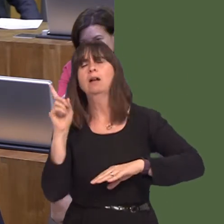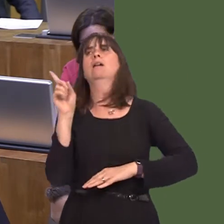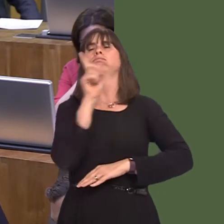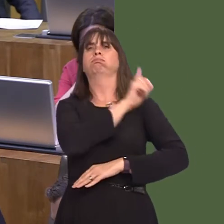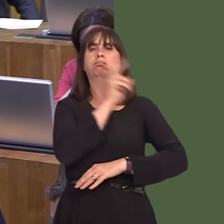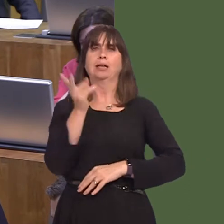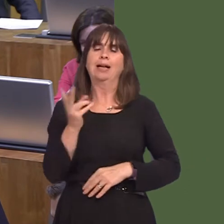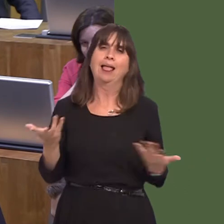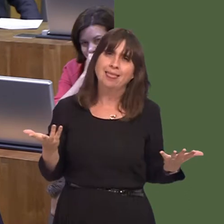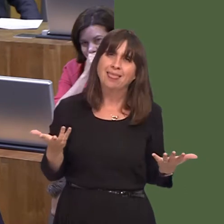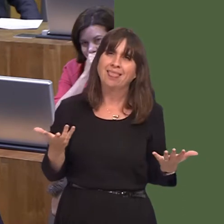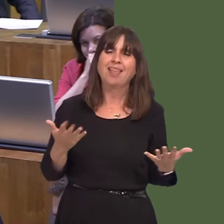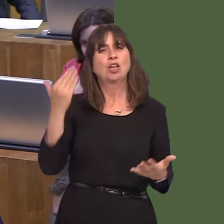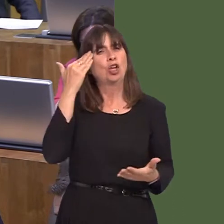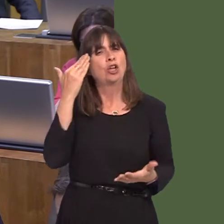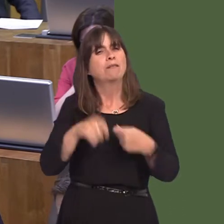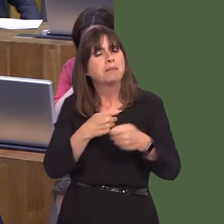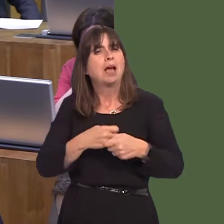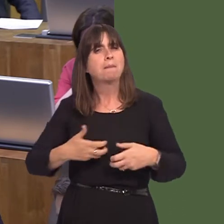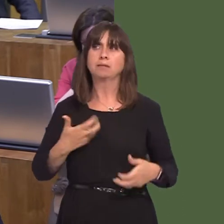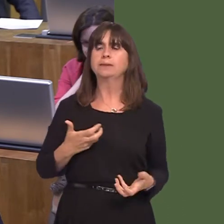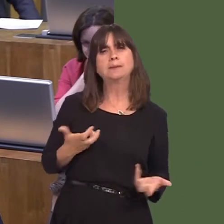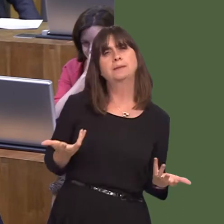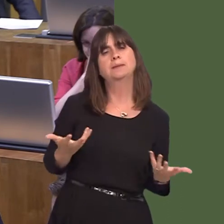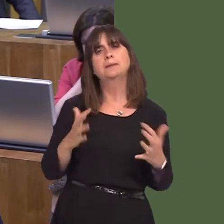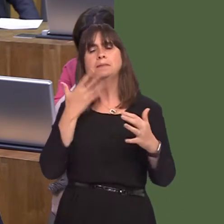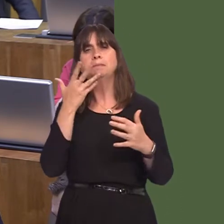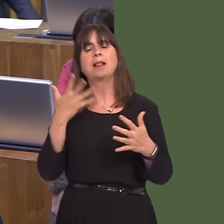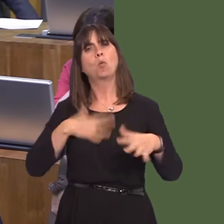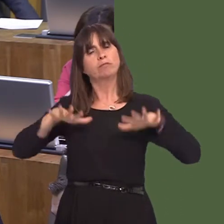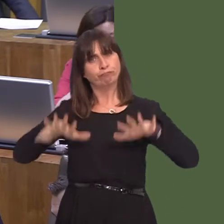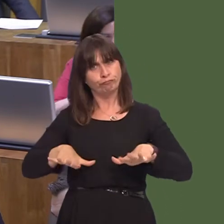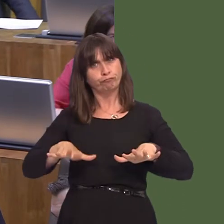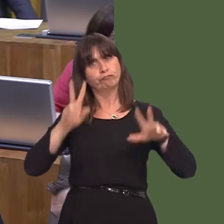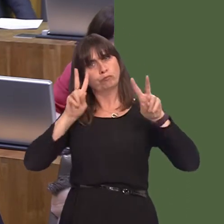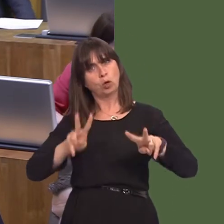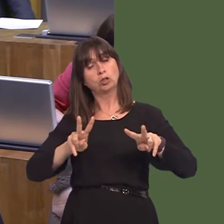the game in order to enjoy the game, and I think this is an important pilotóif I can